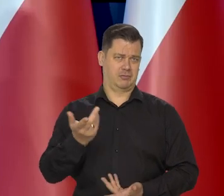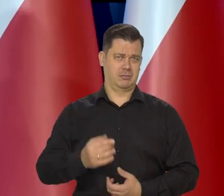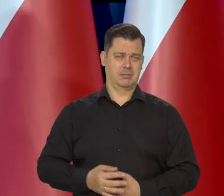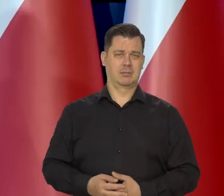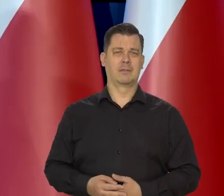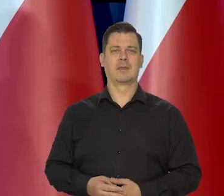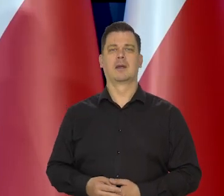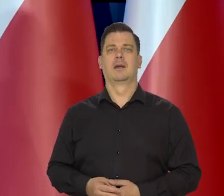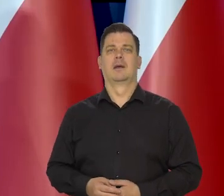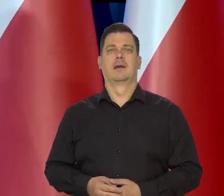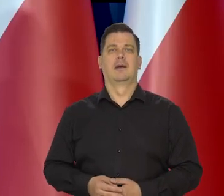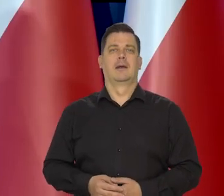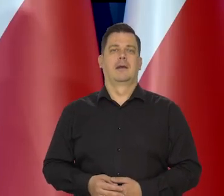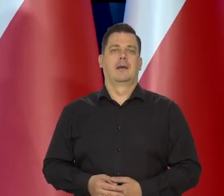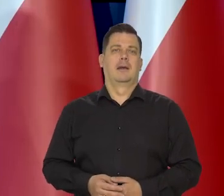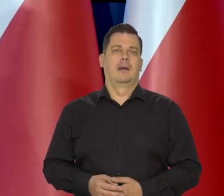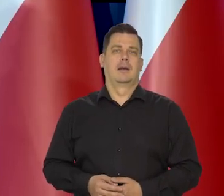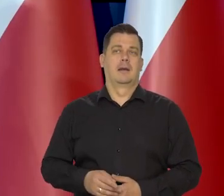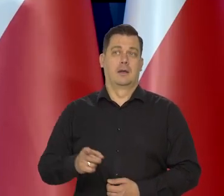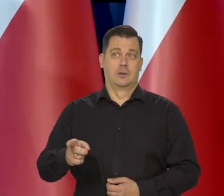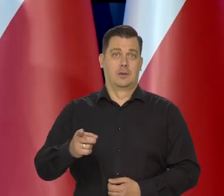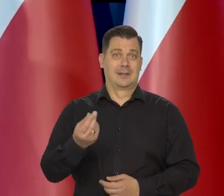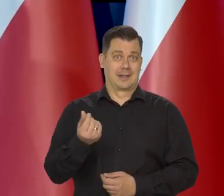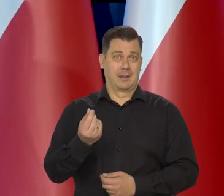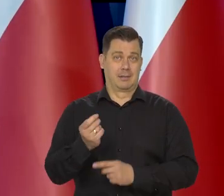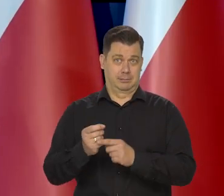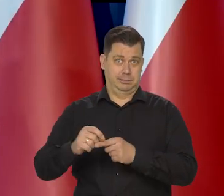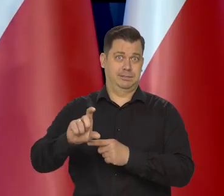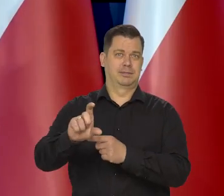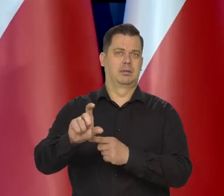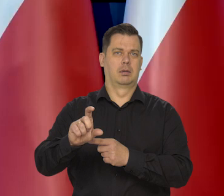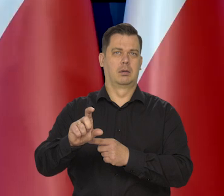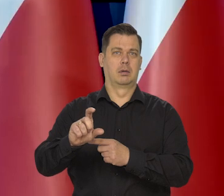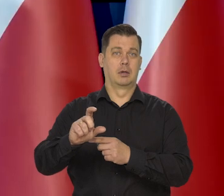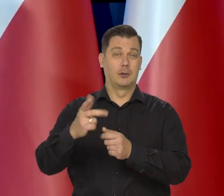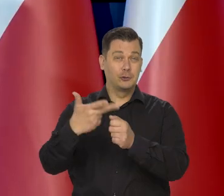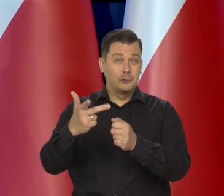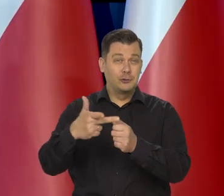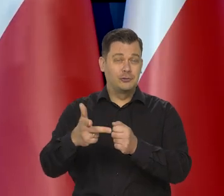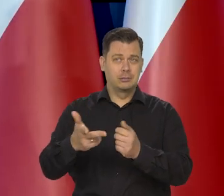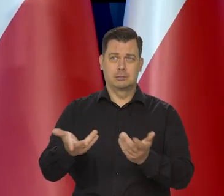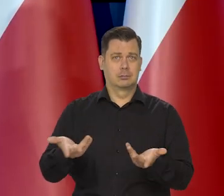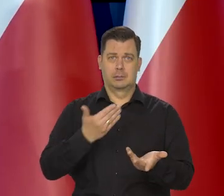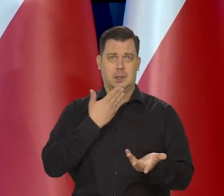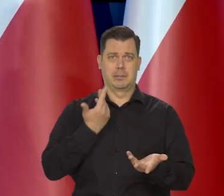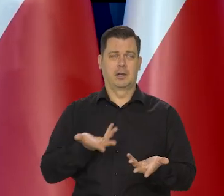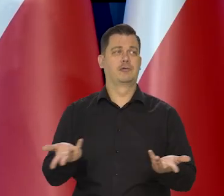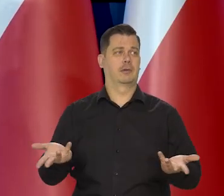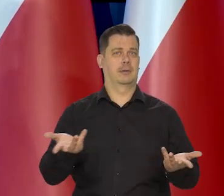I szczęśliwie no te ceny wzrosły, ale w tym wypadku nie 30 zł, no.